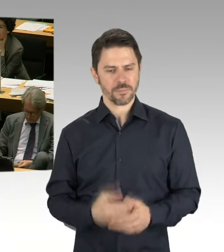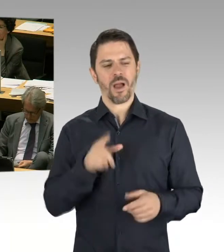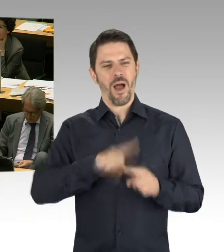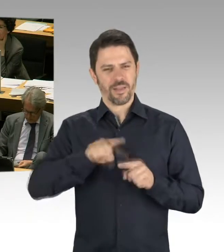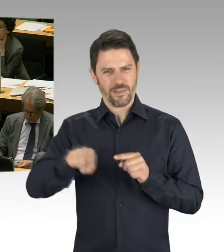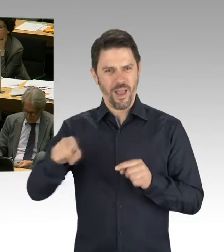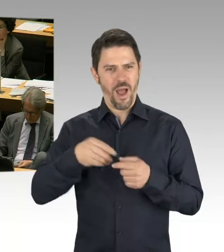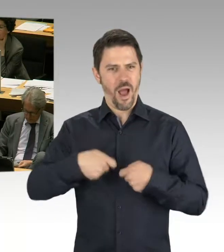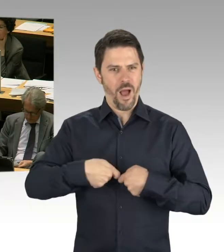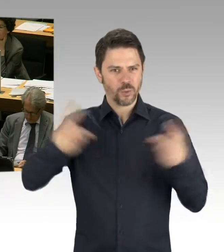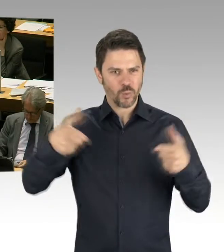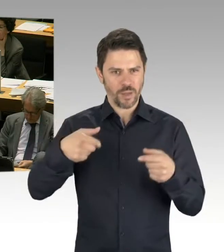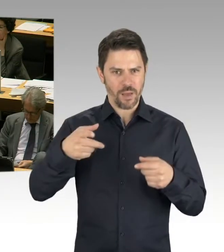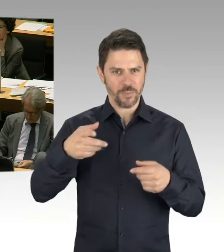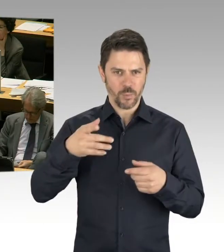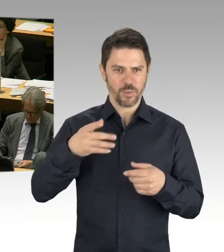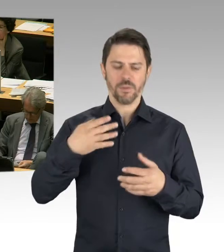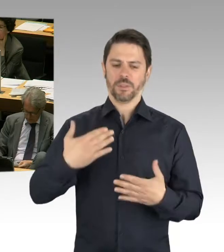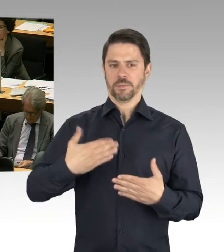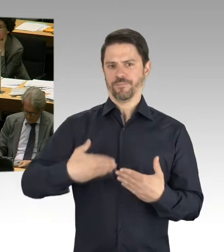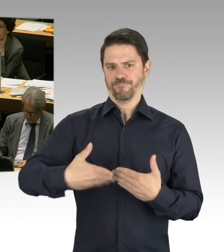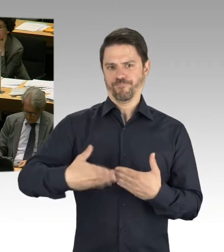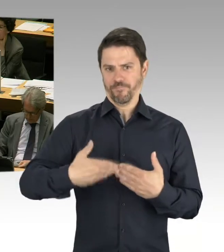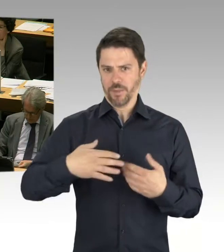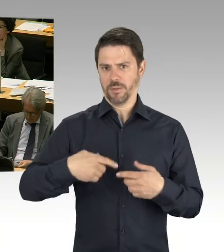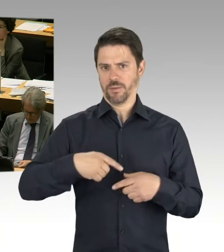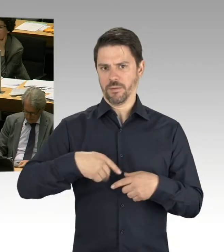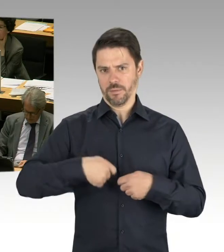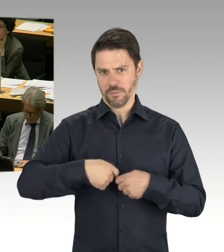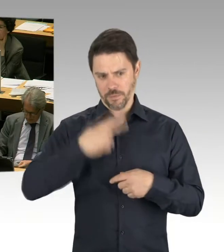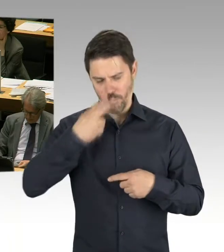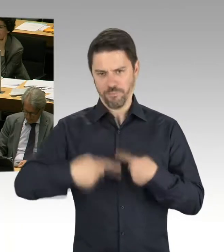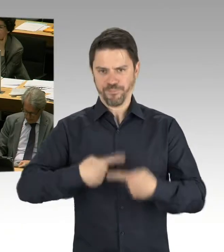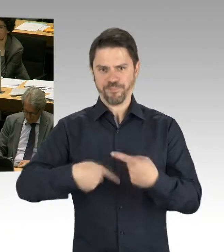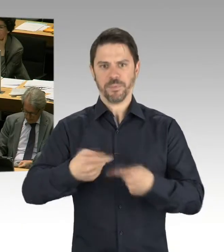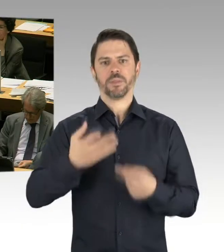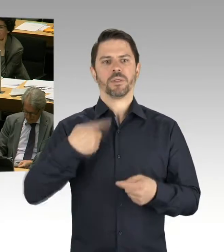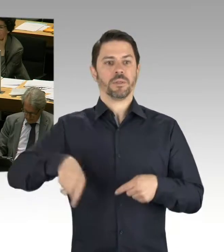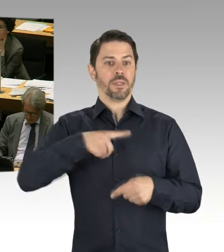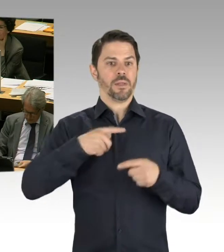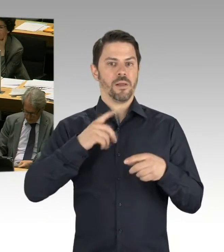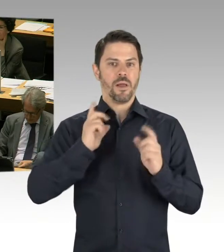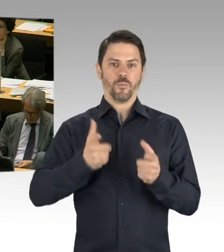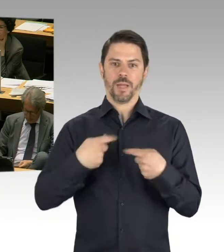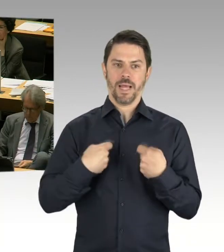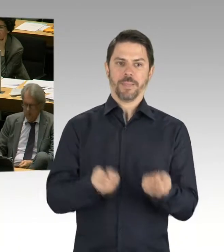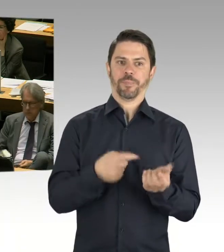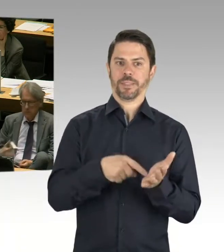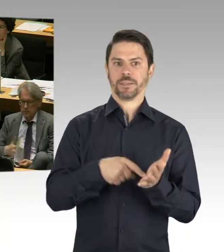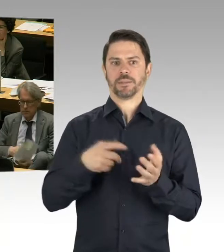was die nächsten Schulen angeht. Und das ist das eine, das andere,